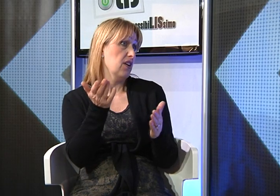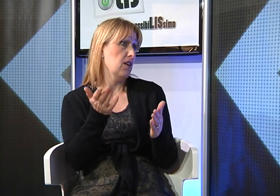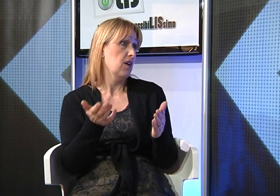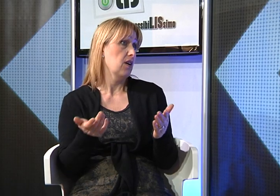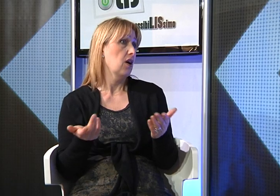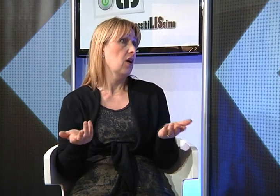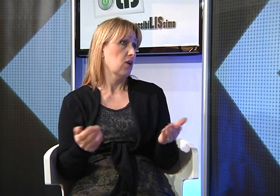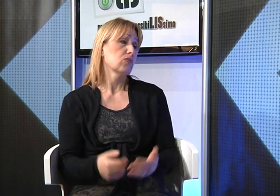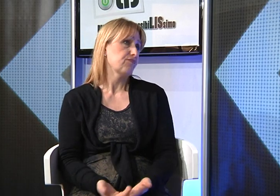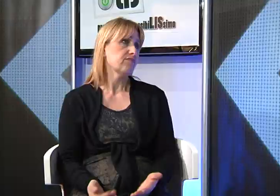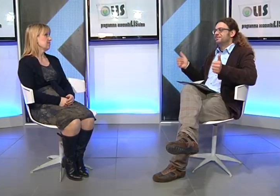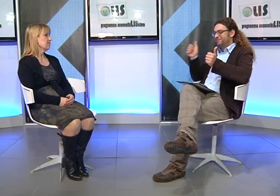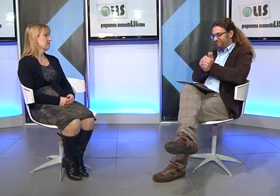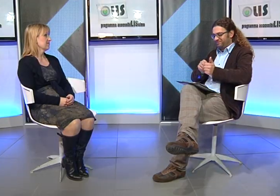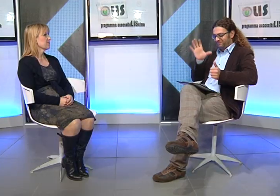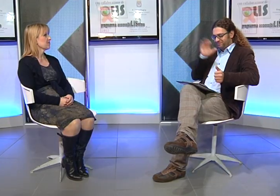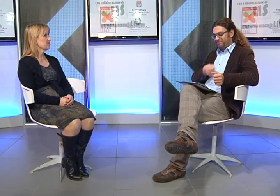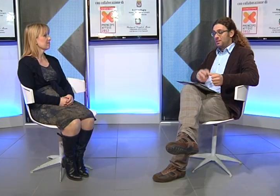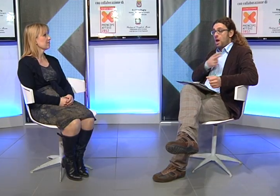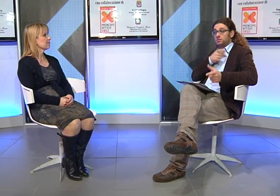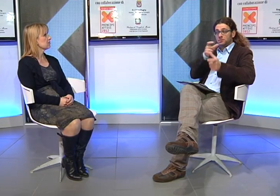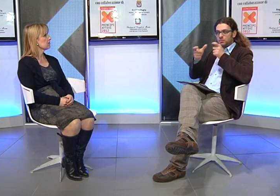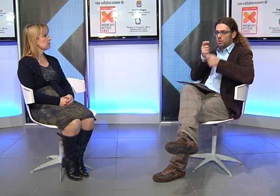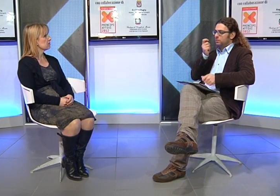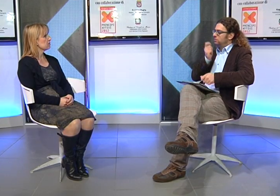e aveva grossomodo 11 anni.